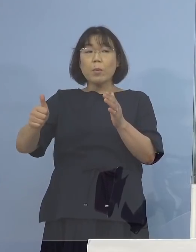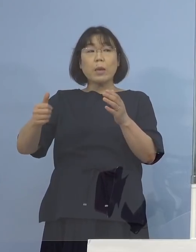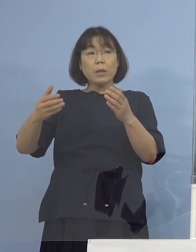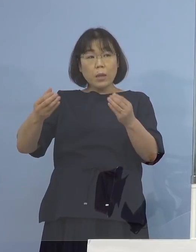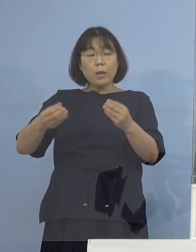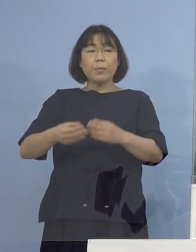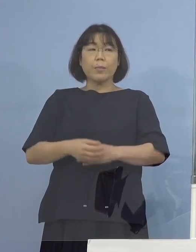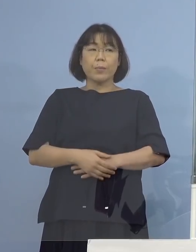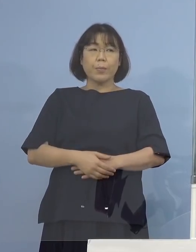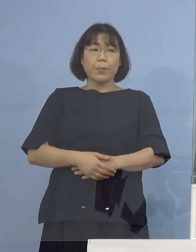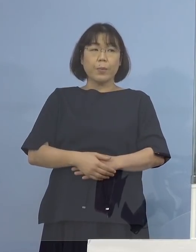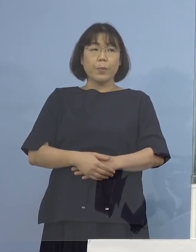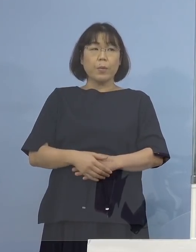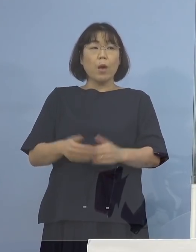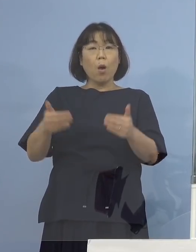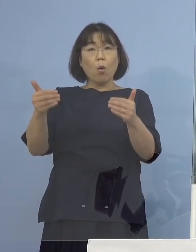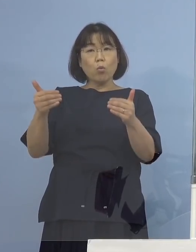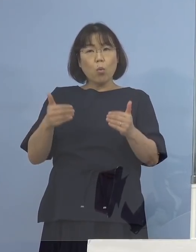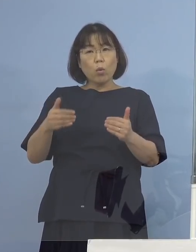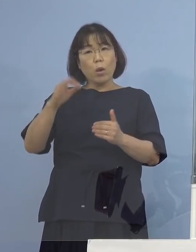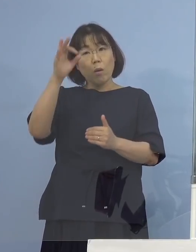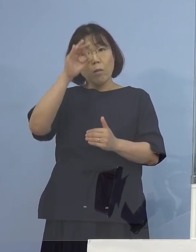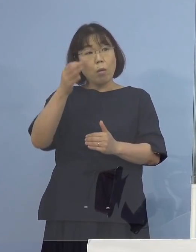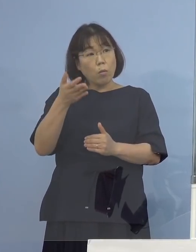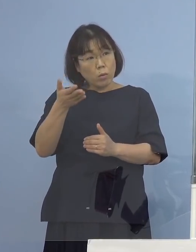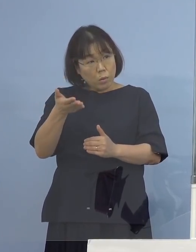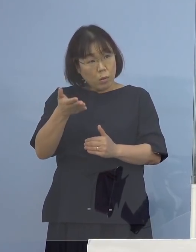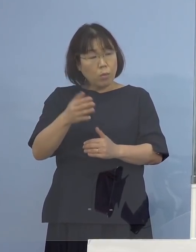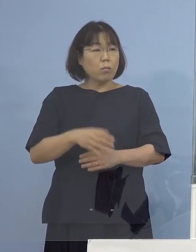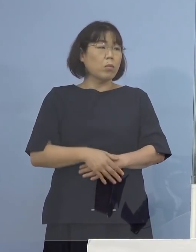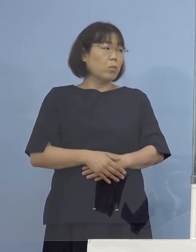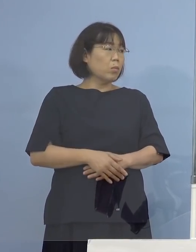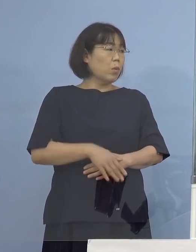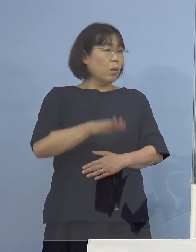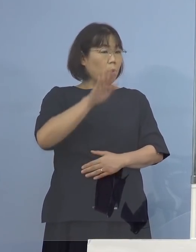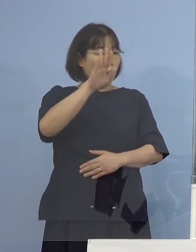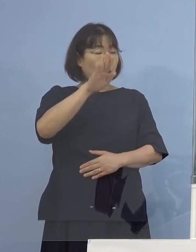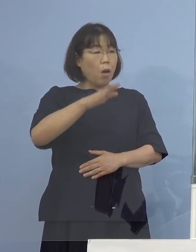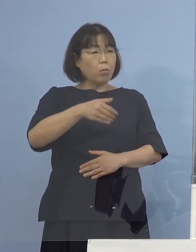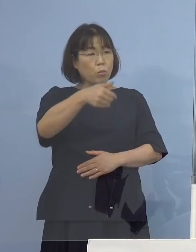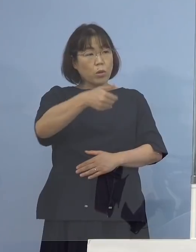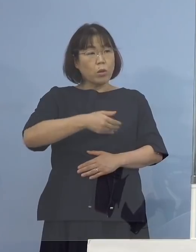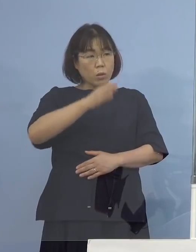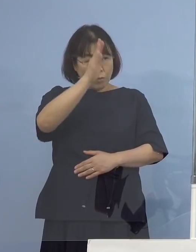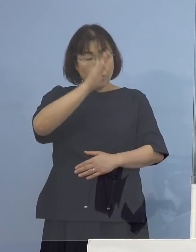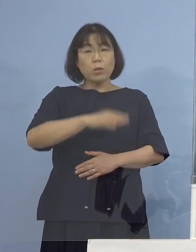用件は観光だったのか （知事） 聞いていただければ